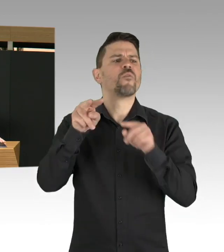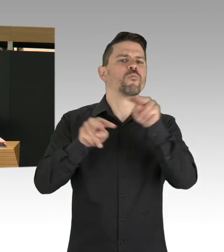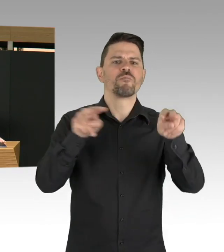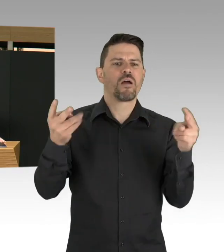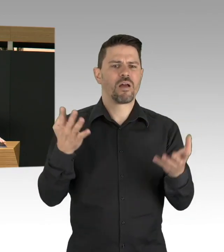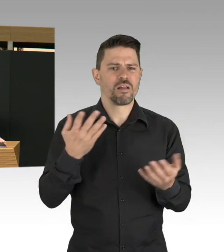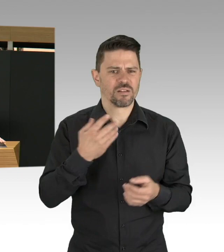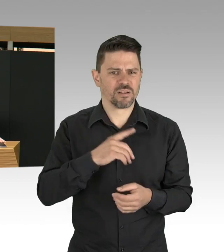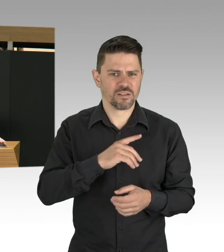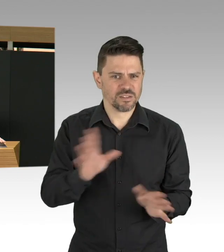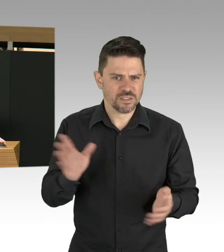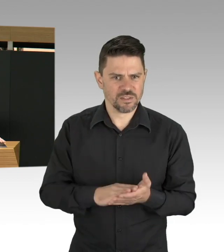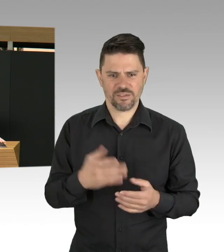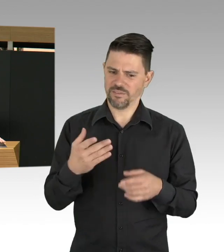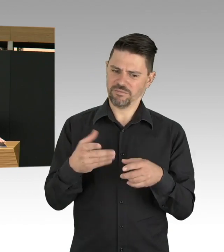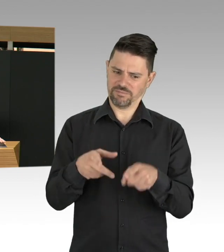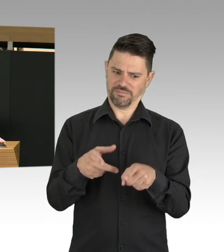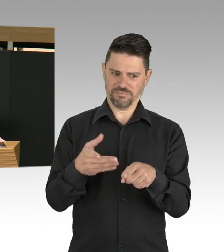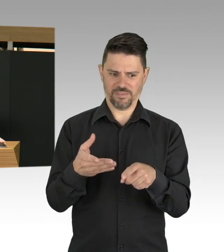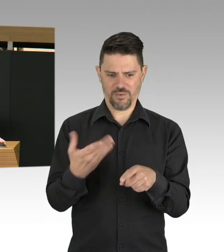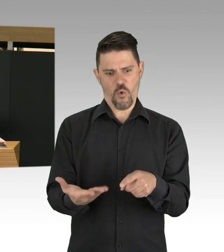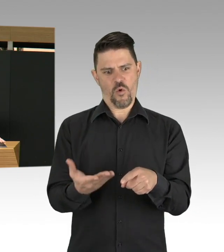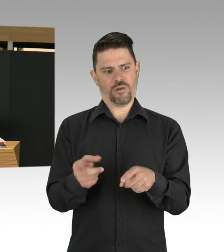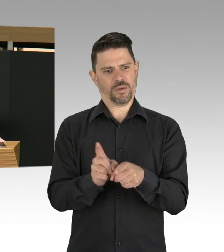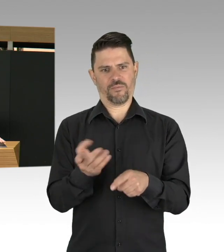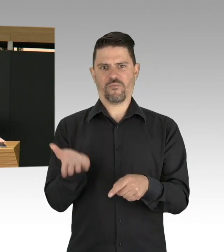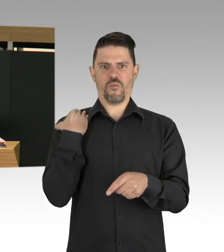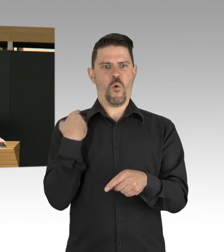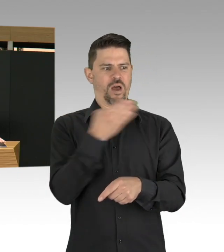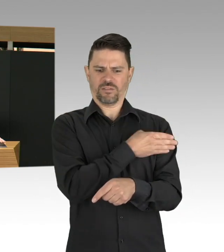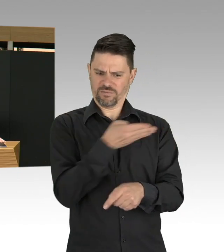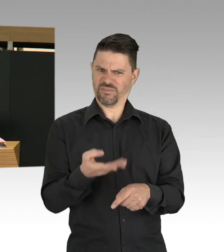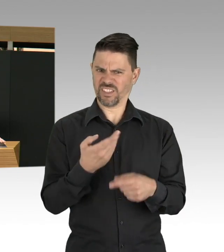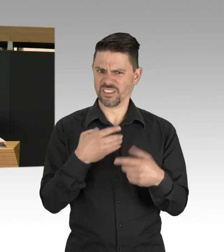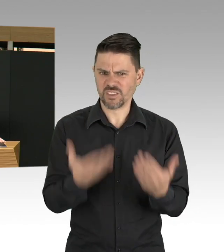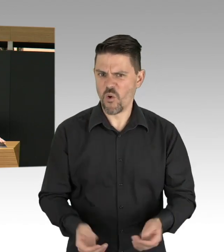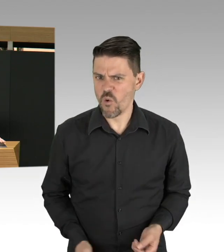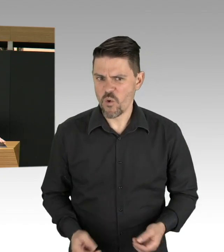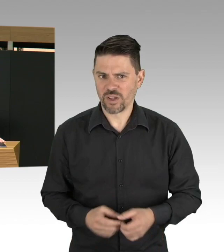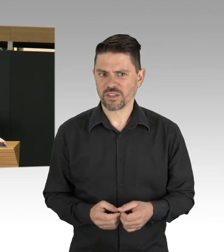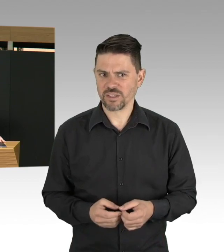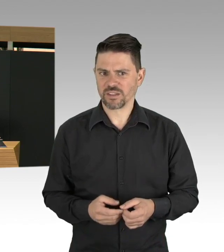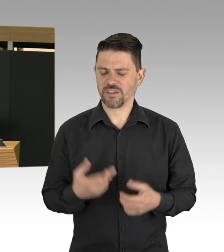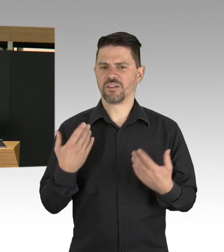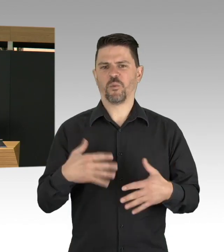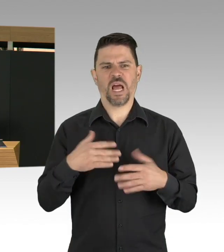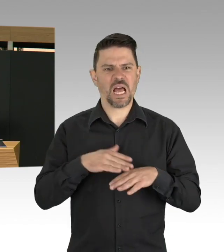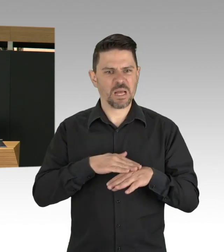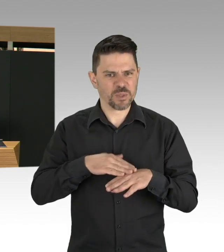Es ist da und wir werden uns darauf einstellen müssen, dass wir auch längere Zeit mit diesem Virus leben müssen.